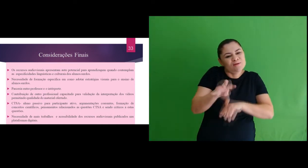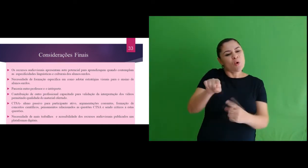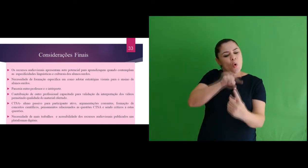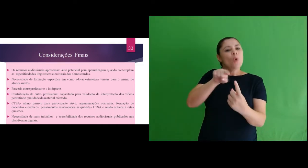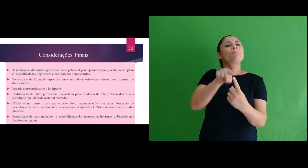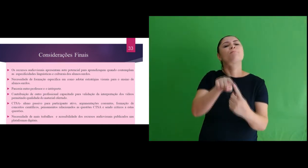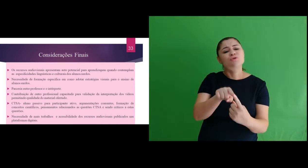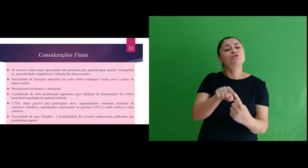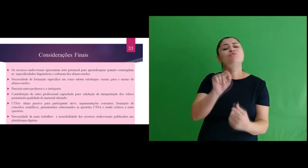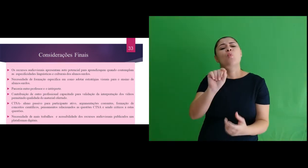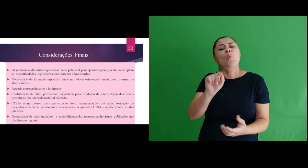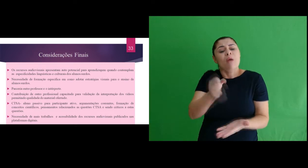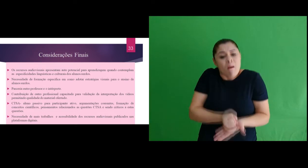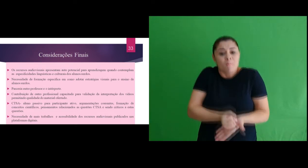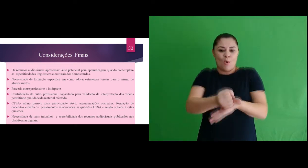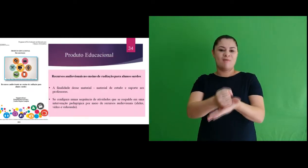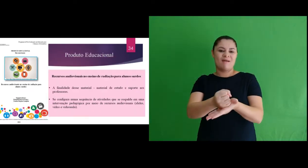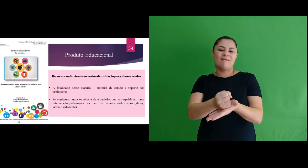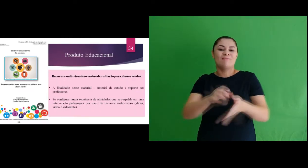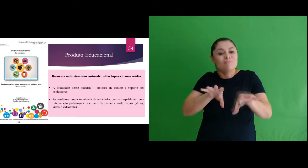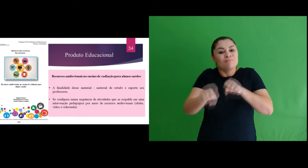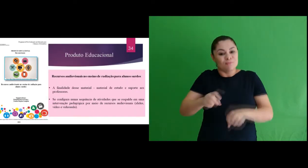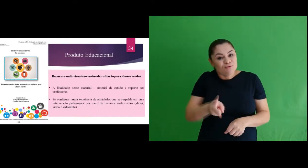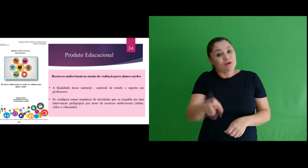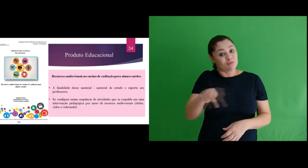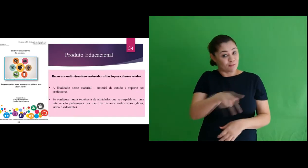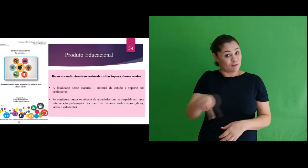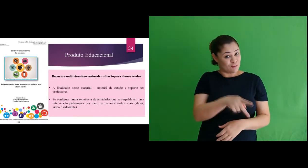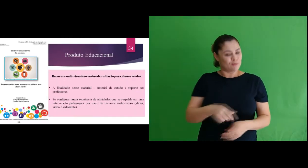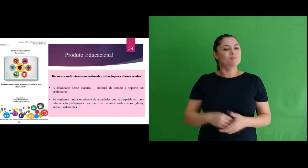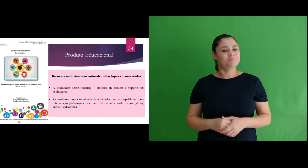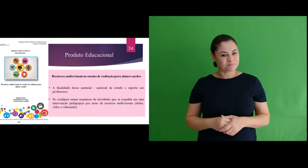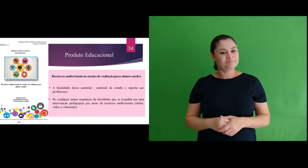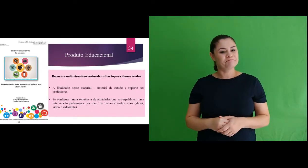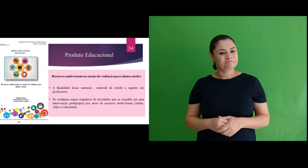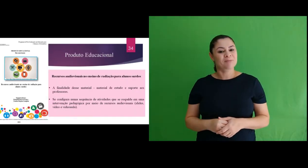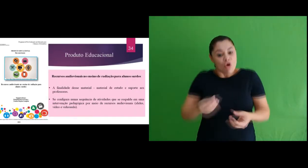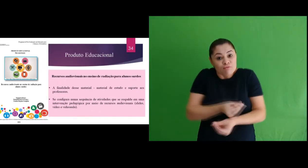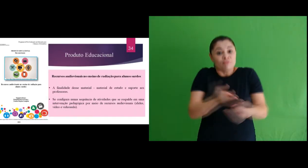produto educacional, seu objetivo foi atender a demanda de formação continuada de professores. Se